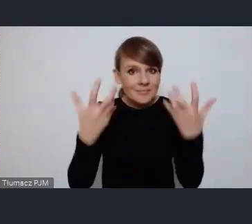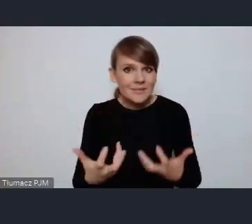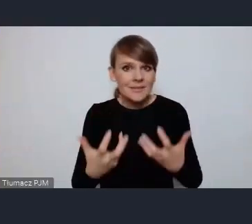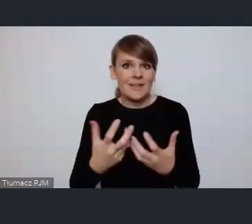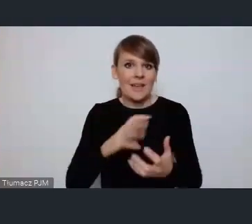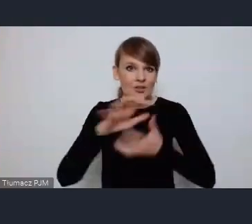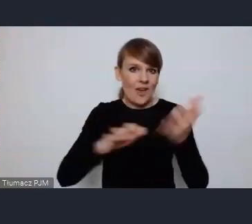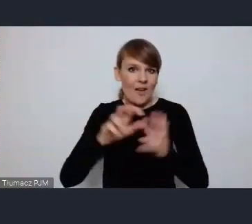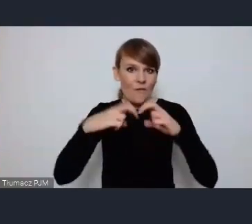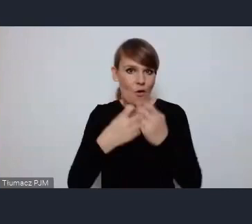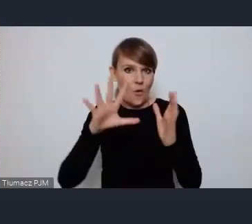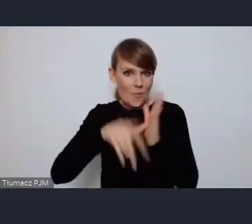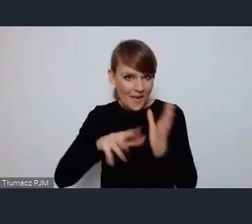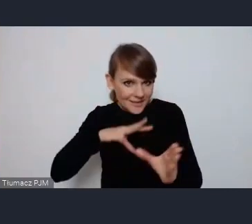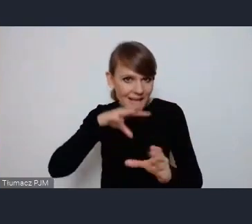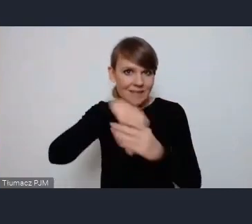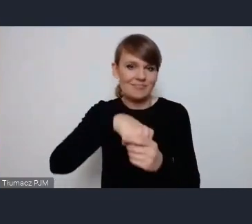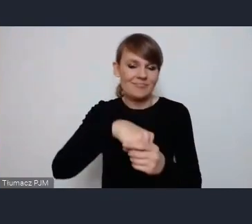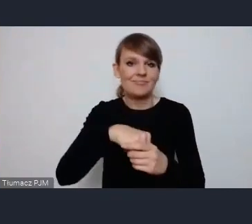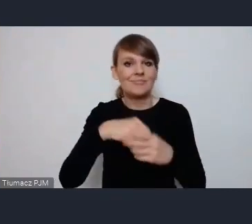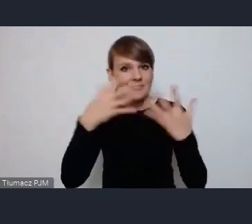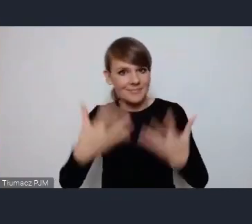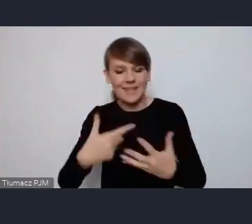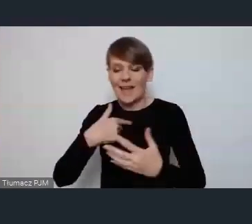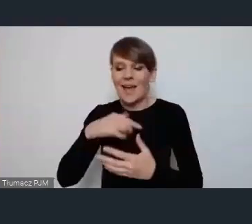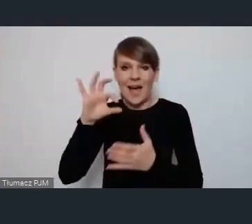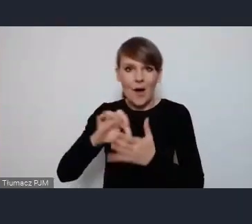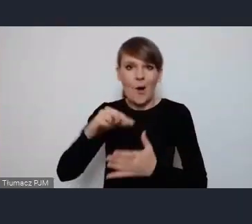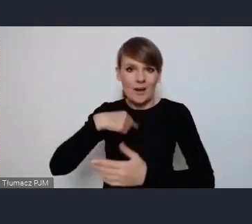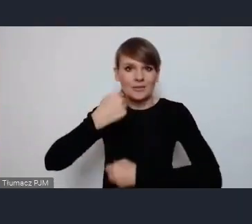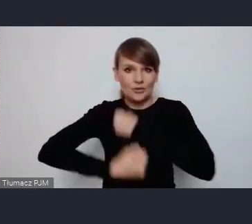Forum Miejskie z naszym naszym działaniem poświeconym tej ralizacji.